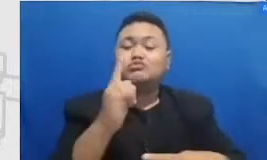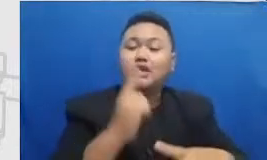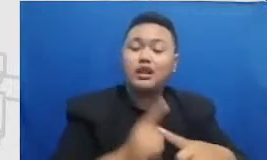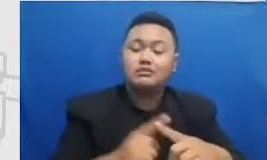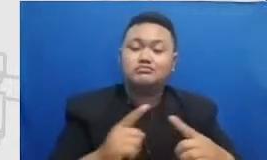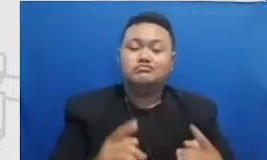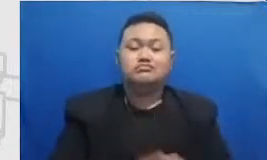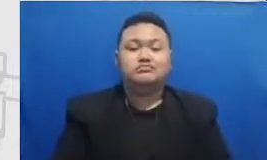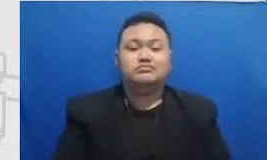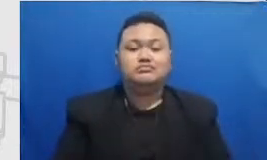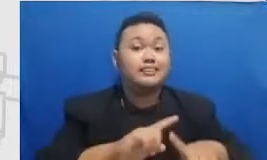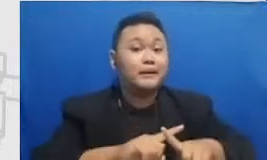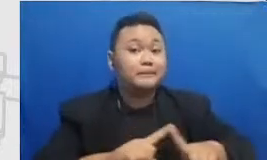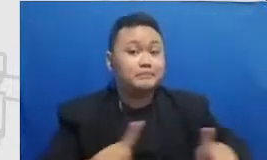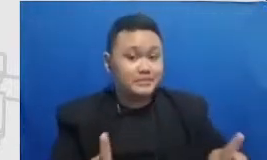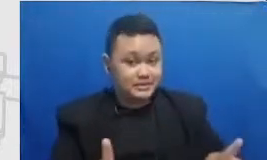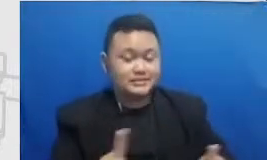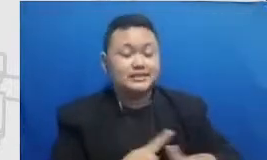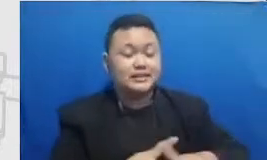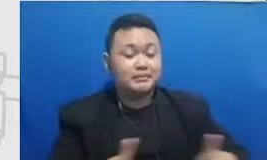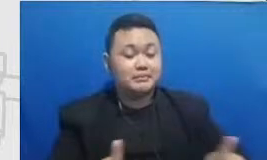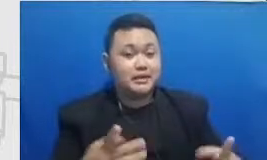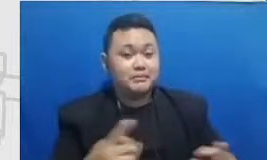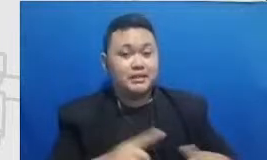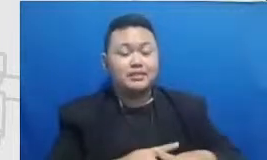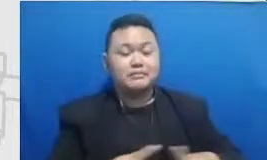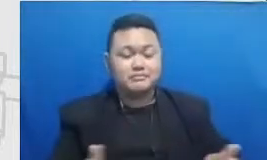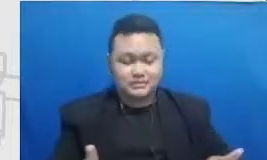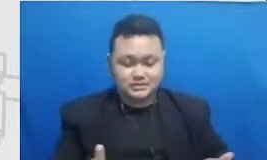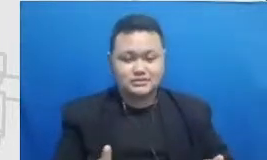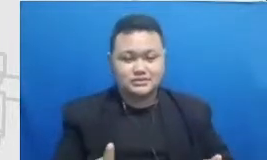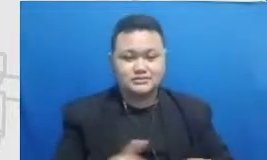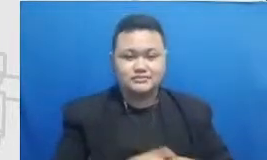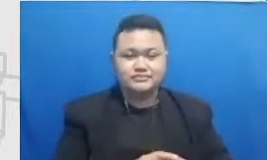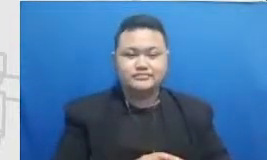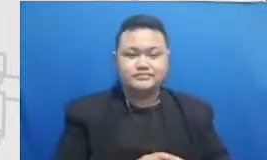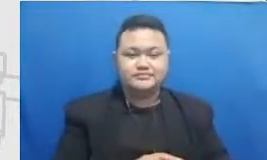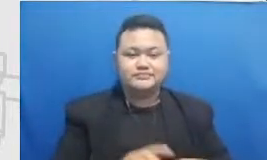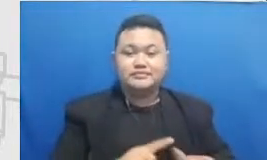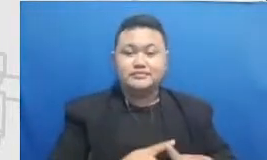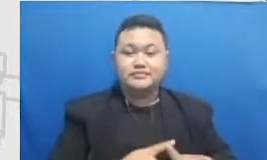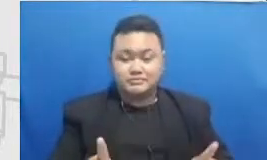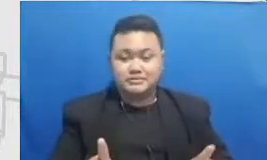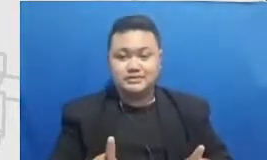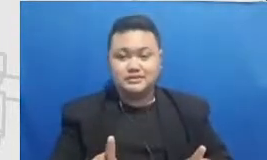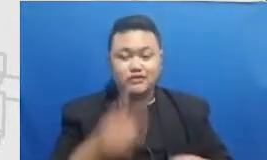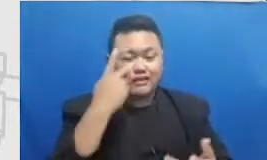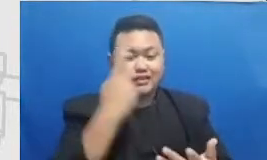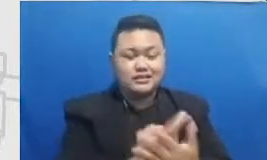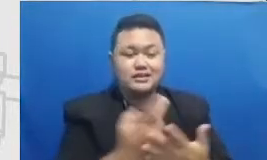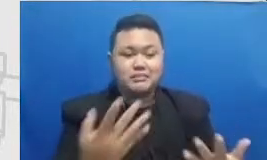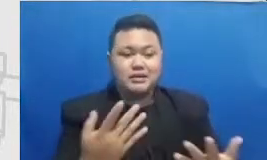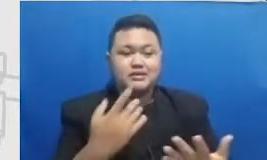pada kenyataannya tidak begitu Bapak dan Ibu kenyataannya seperti ini bapak dan ibu akan